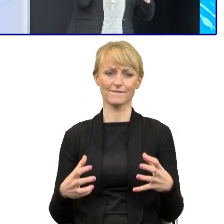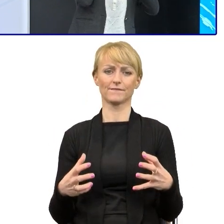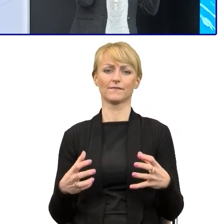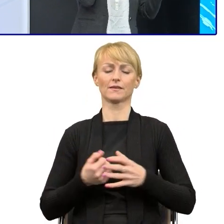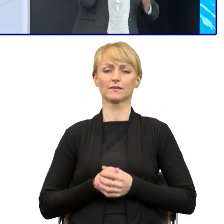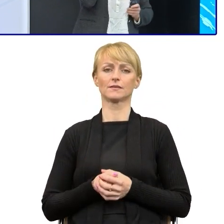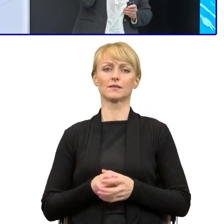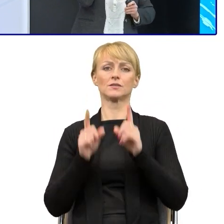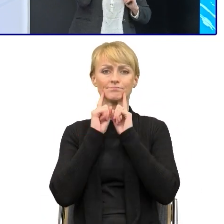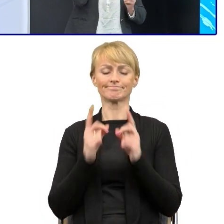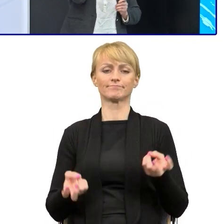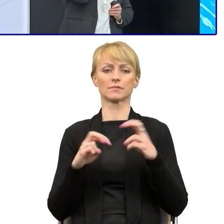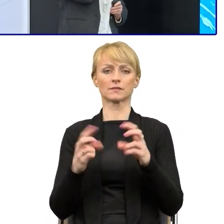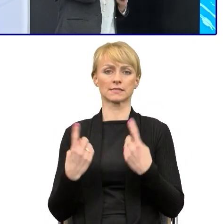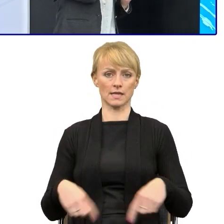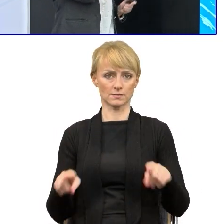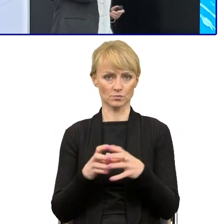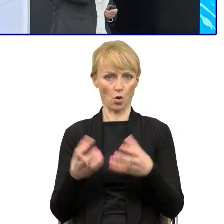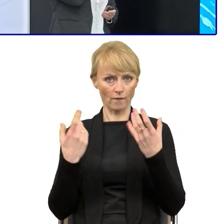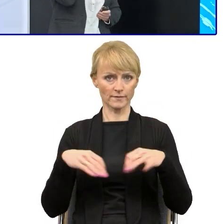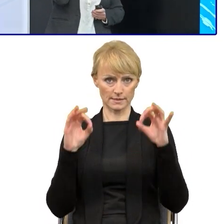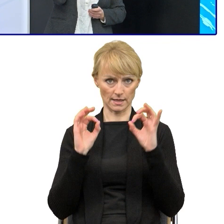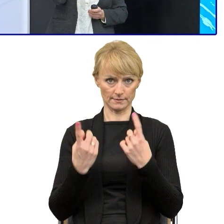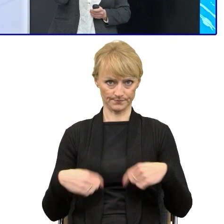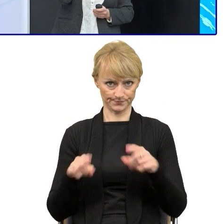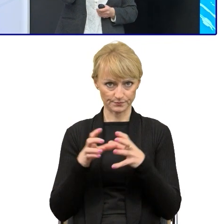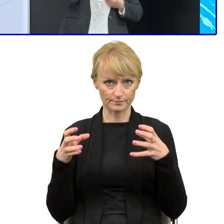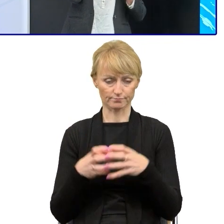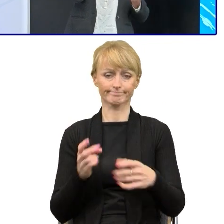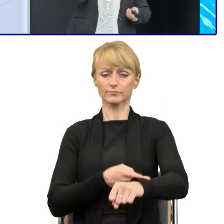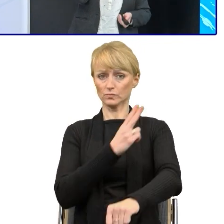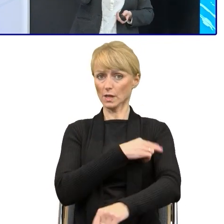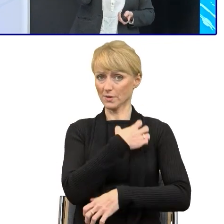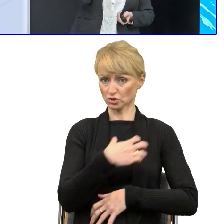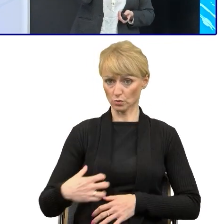Oficjalnie powołany jest w urzędzie, jest skład zespołu. W zespole znaleźli się ludzie,